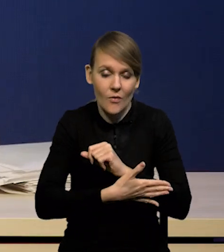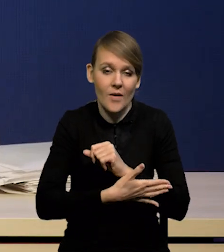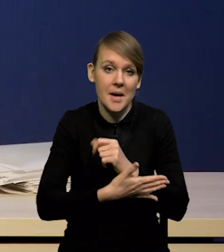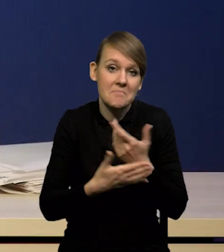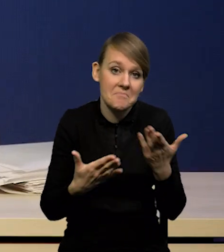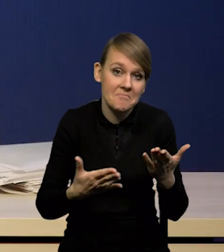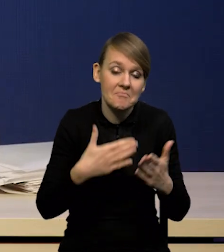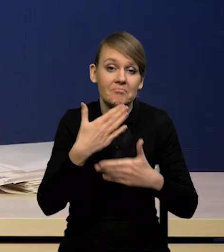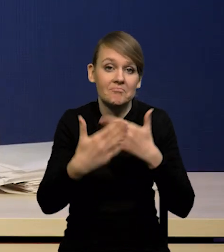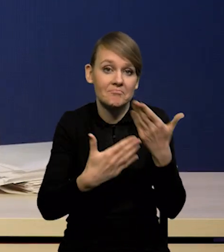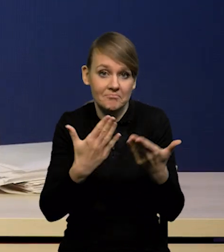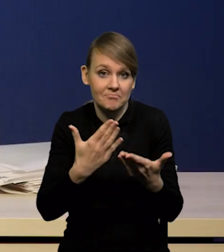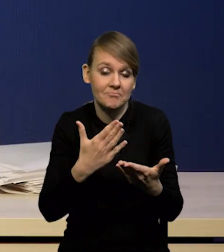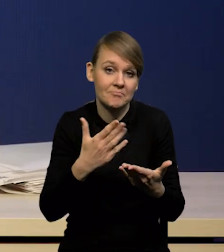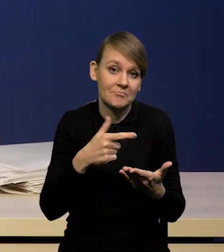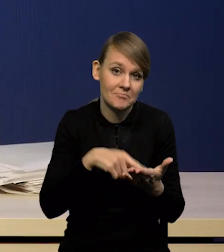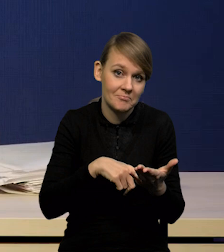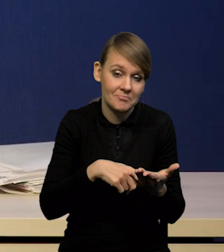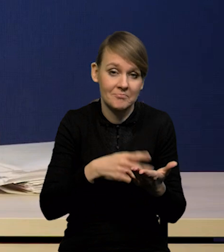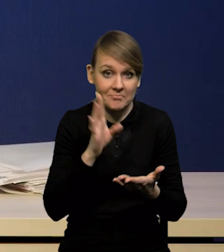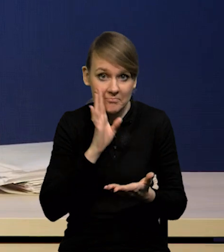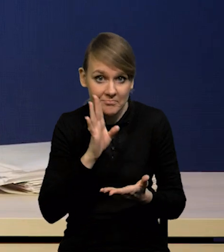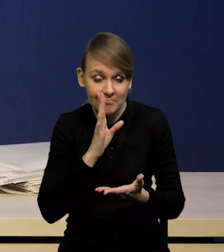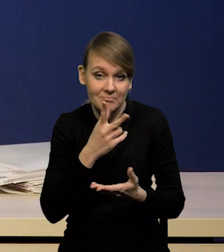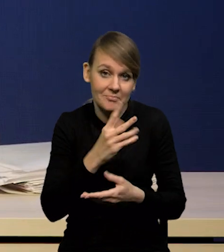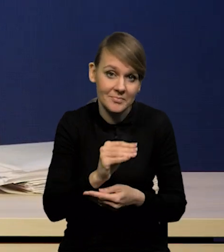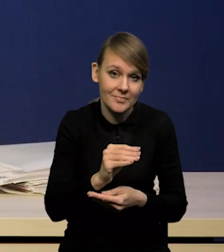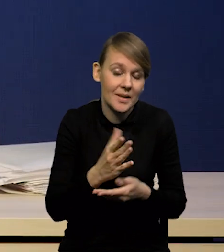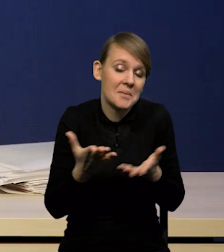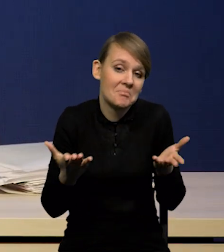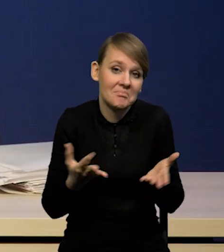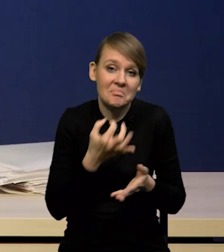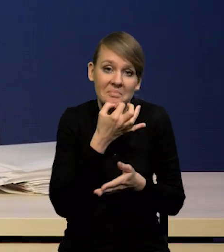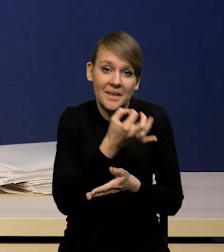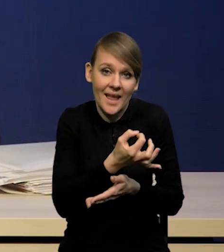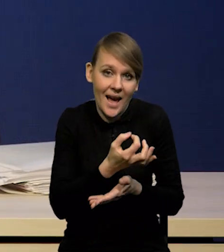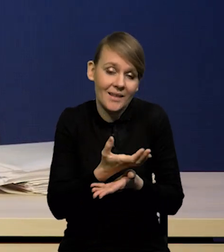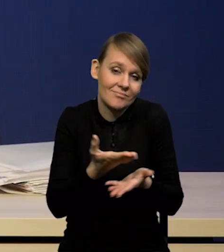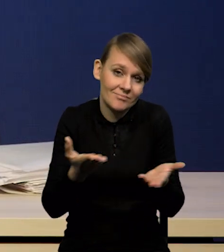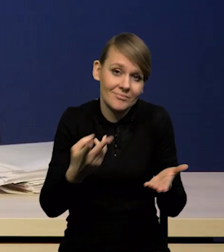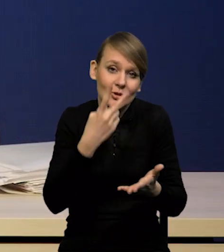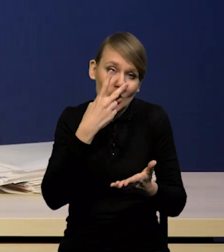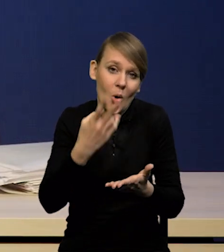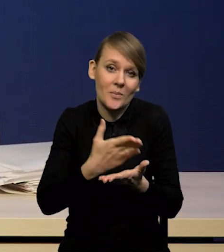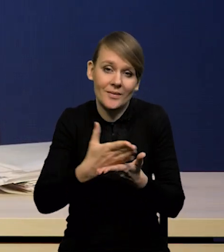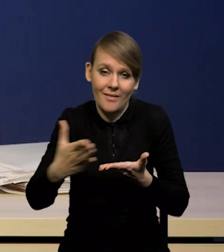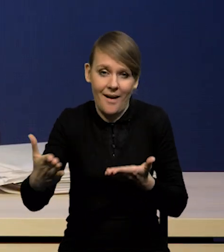I to minie, czy nie? To jest oczywiście otwarte pytanie. Myślę, że dopiero kolejne dane